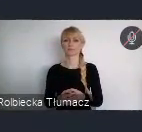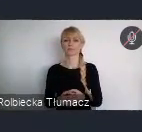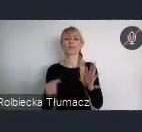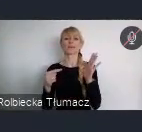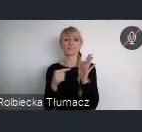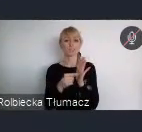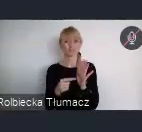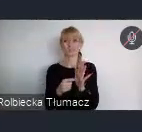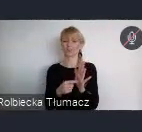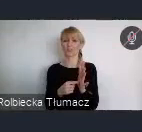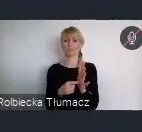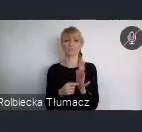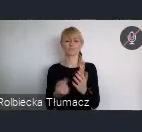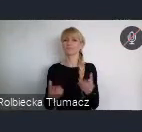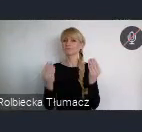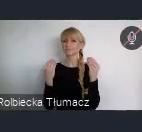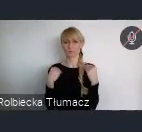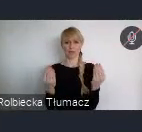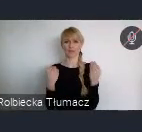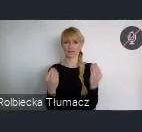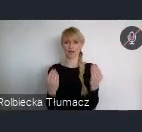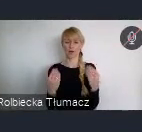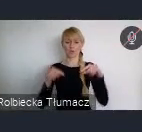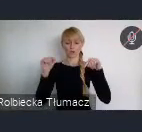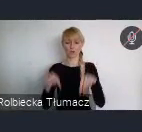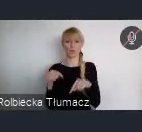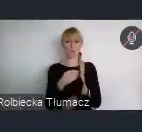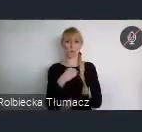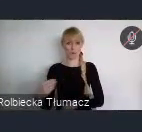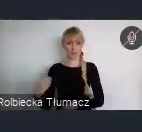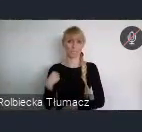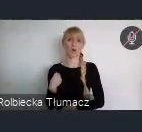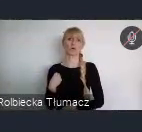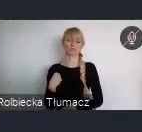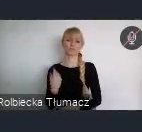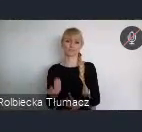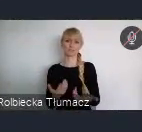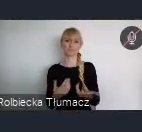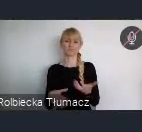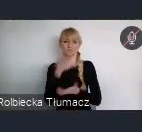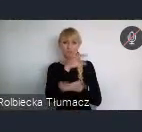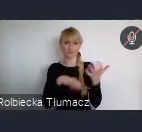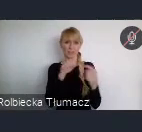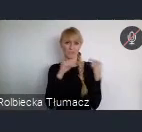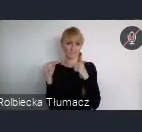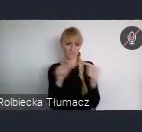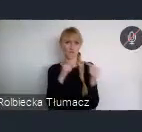i wzbogaca nasze Polskie Światowe Forum Miejskie.